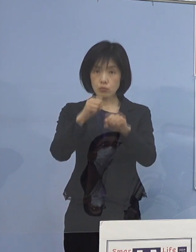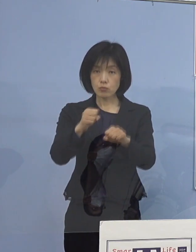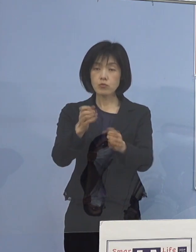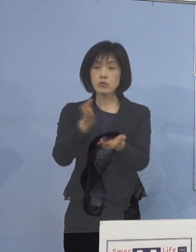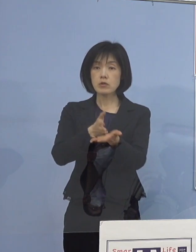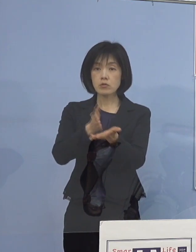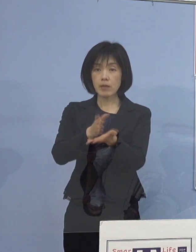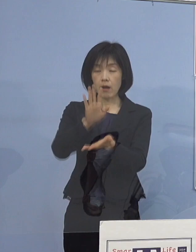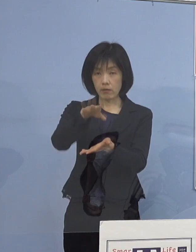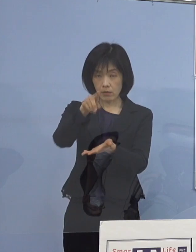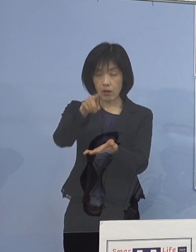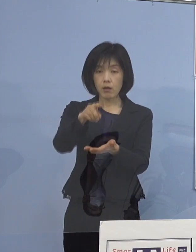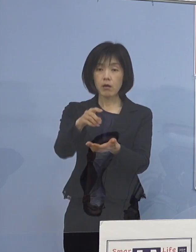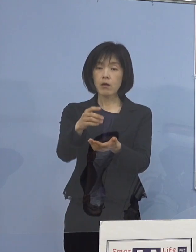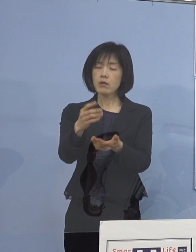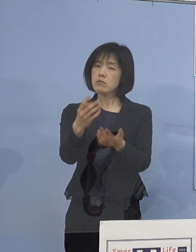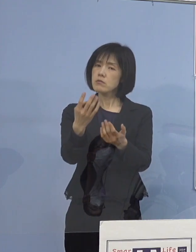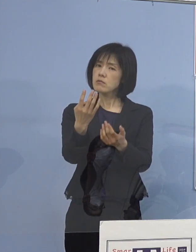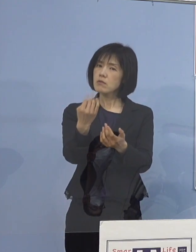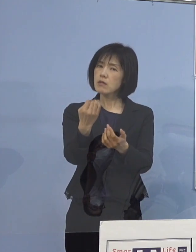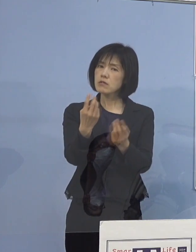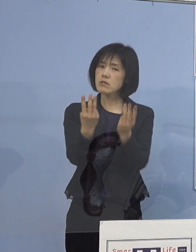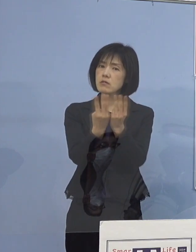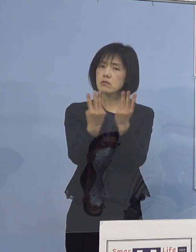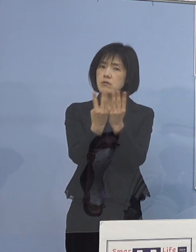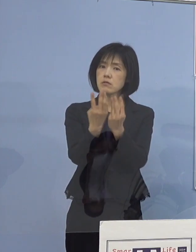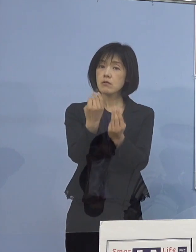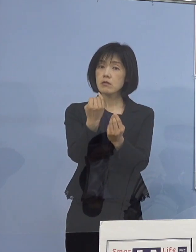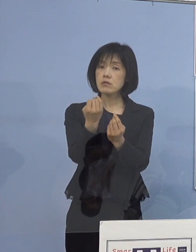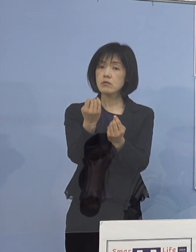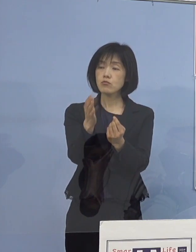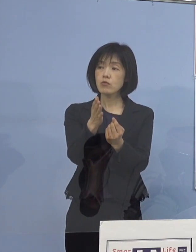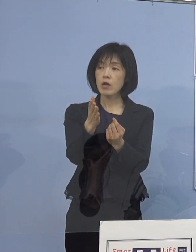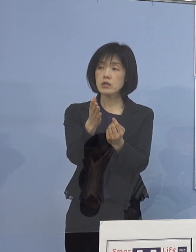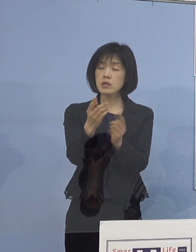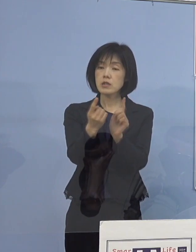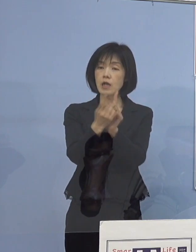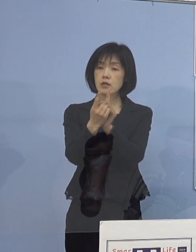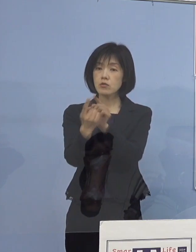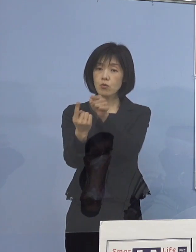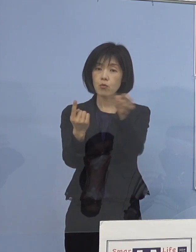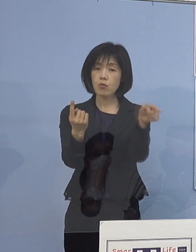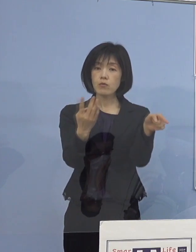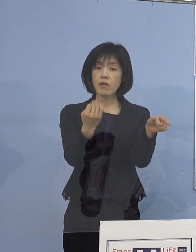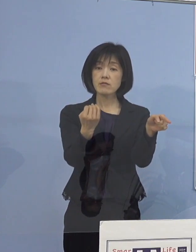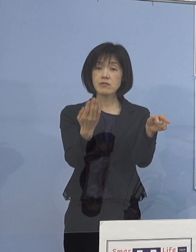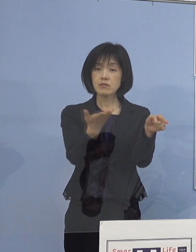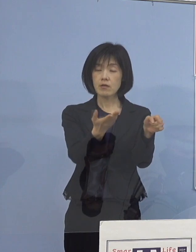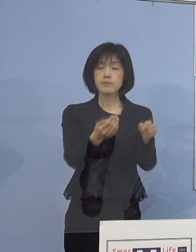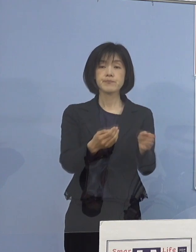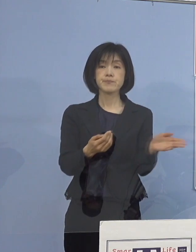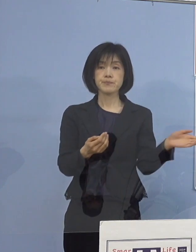一応何人くらい対象者がいますか （知事） 申し上げていきます